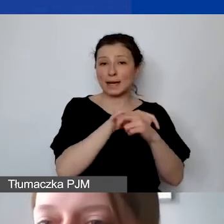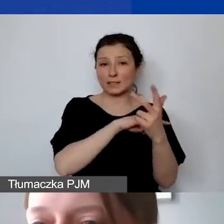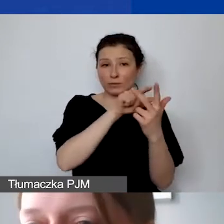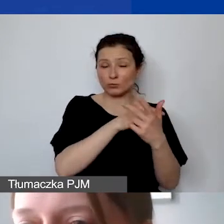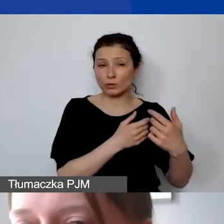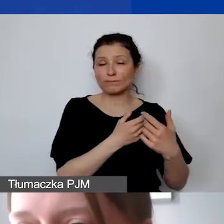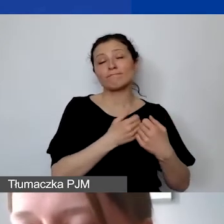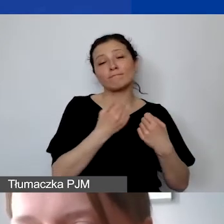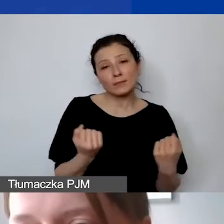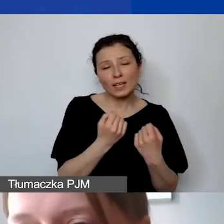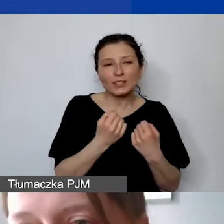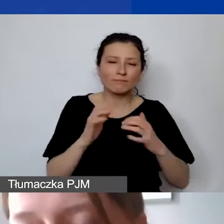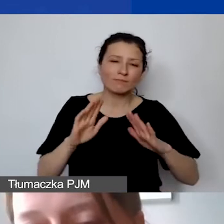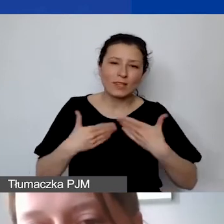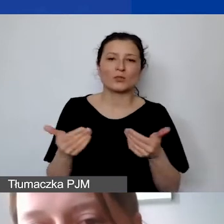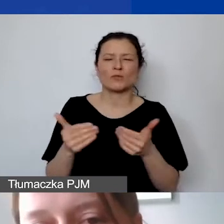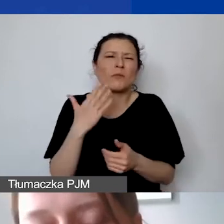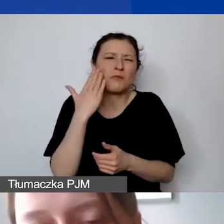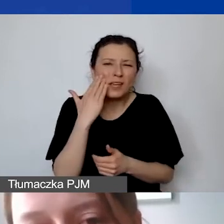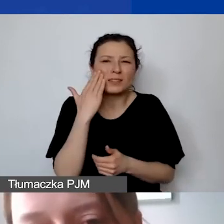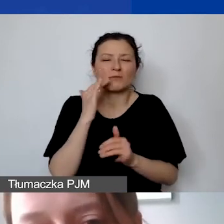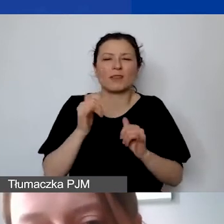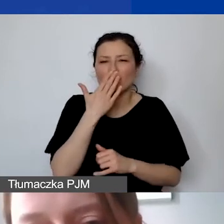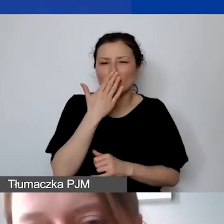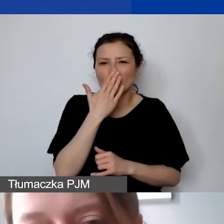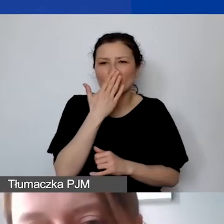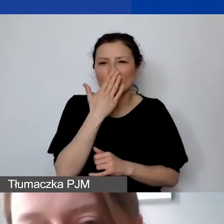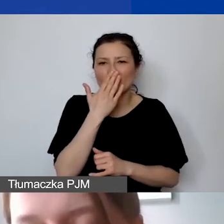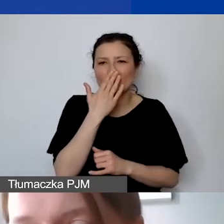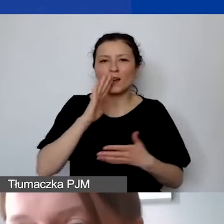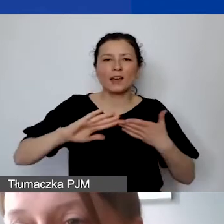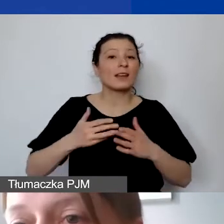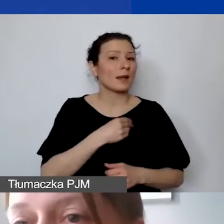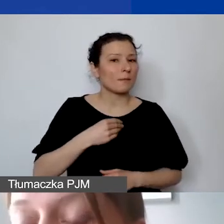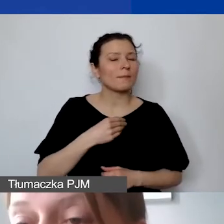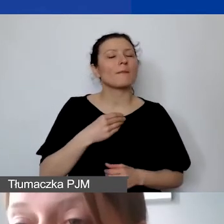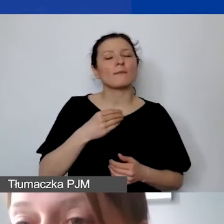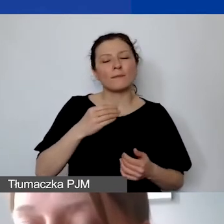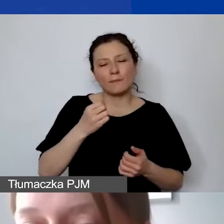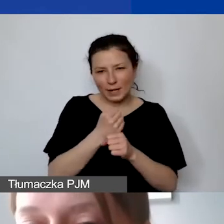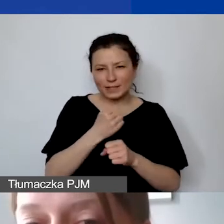także wiedząc, jak wygląda rynek pracy w Polsce, rozszerzyć tę kategorię